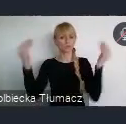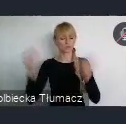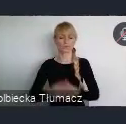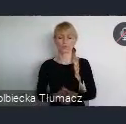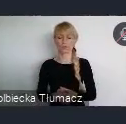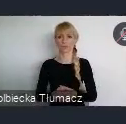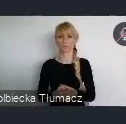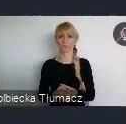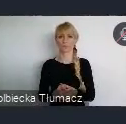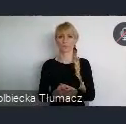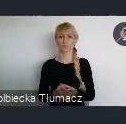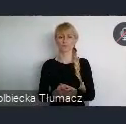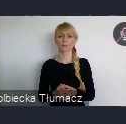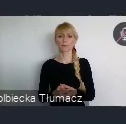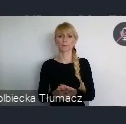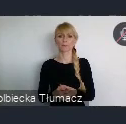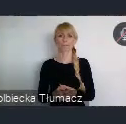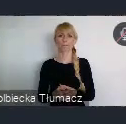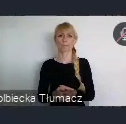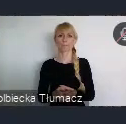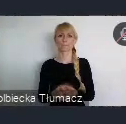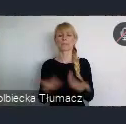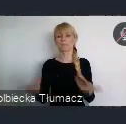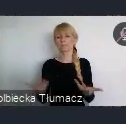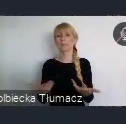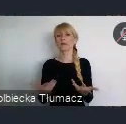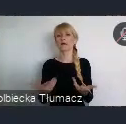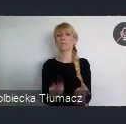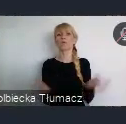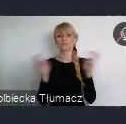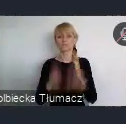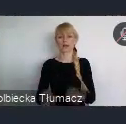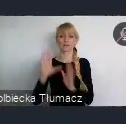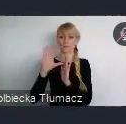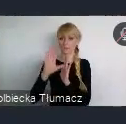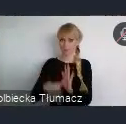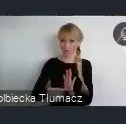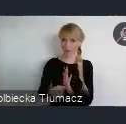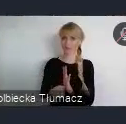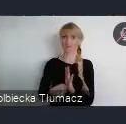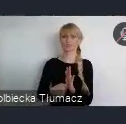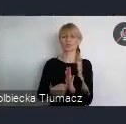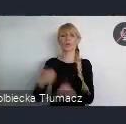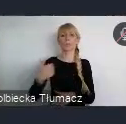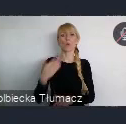Moment powstania, powstania miasta wokół powstającej wtedy Koleji Żelaznej.